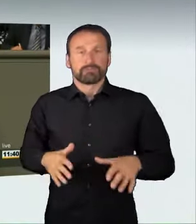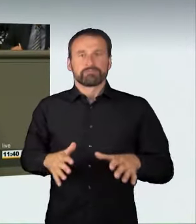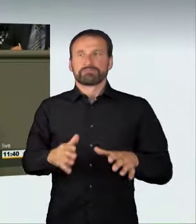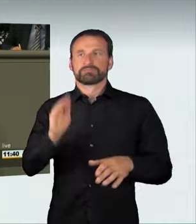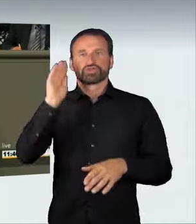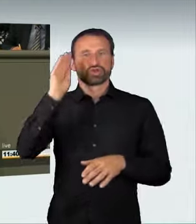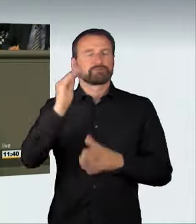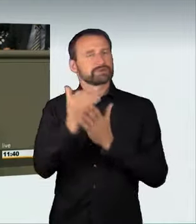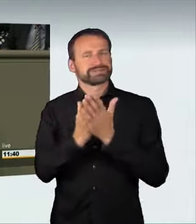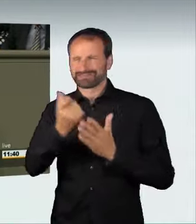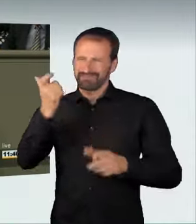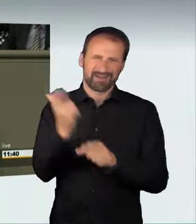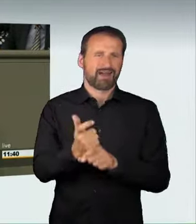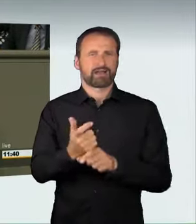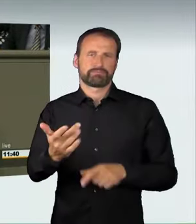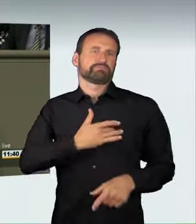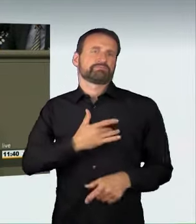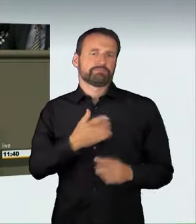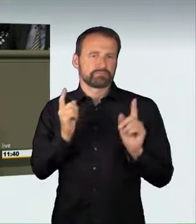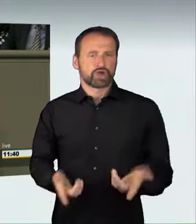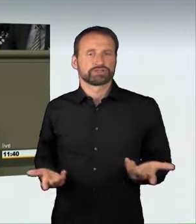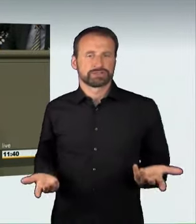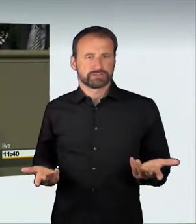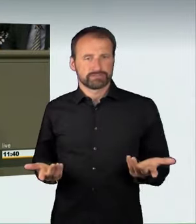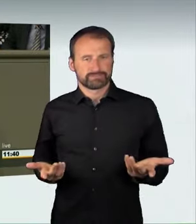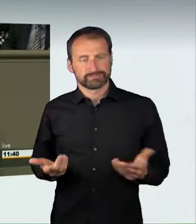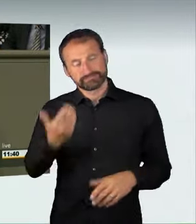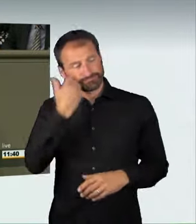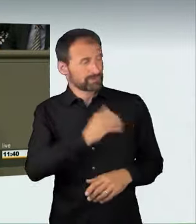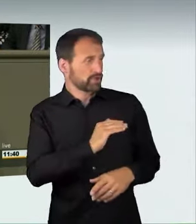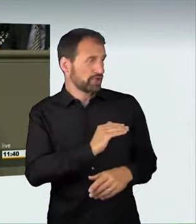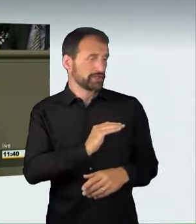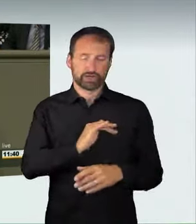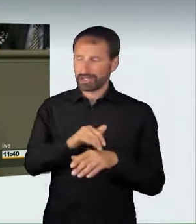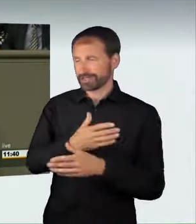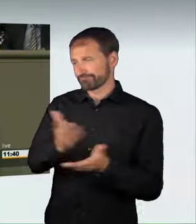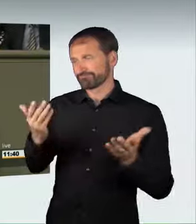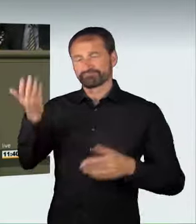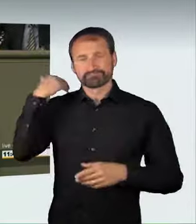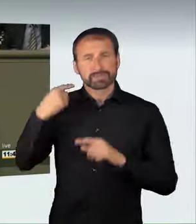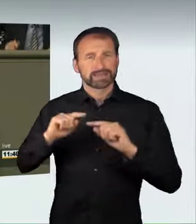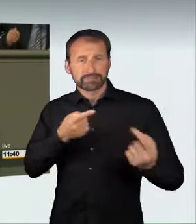in unseren Debatten hatten wir alle die Wahrnehmung, dass die Zahl